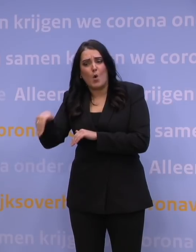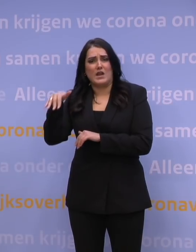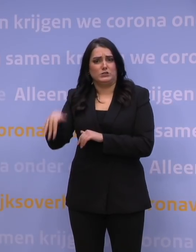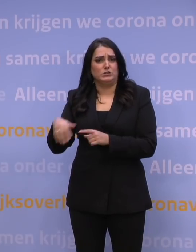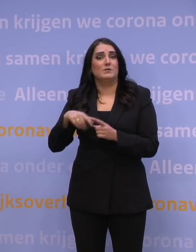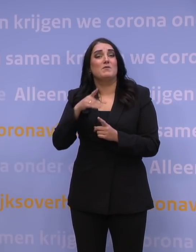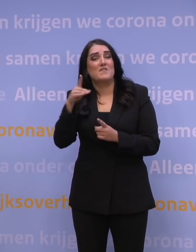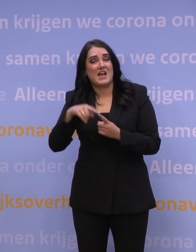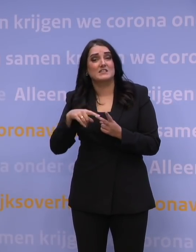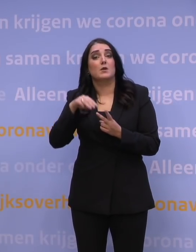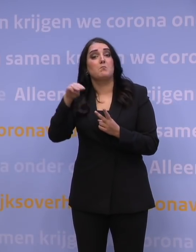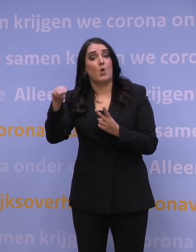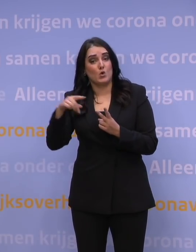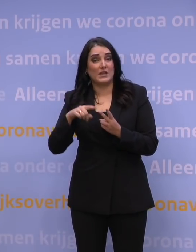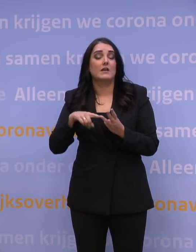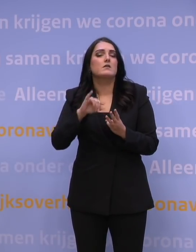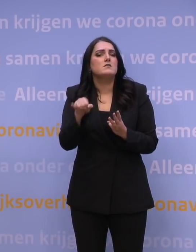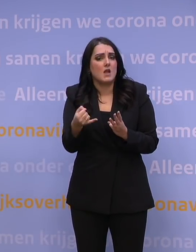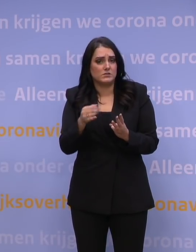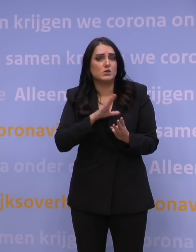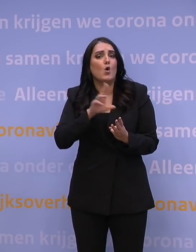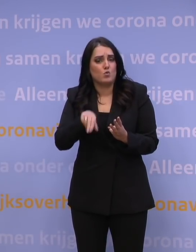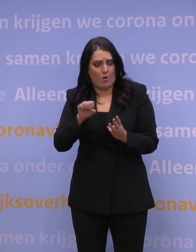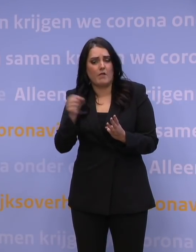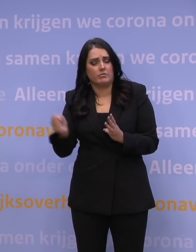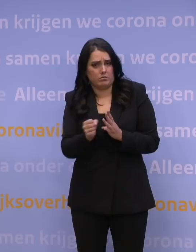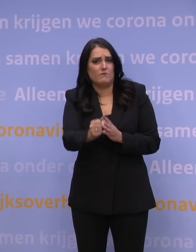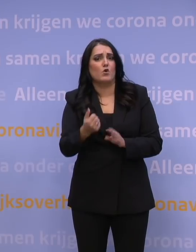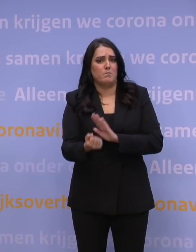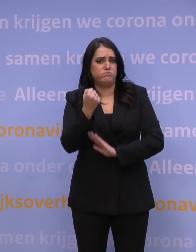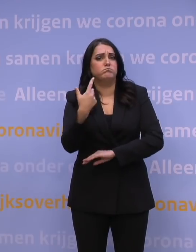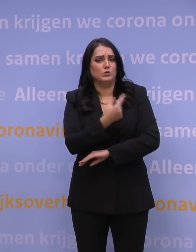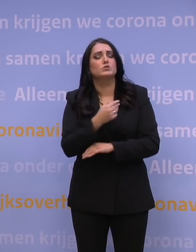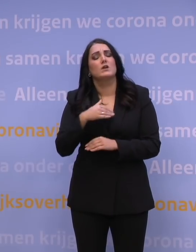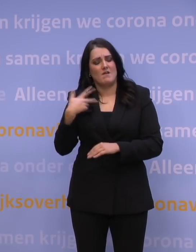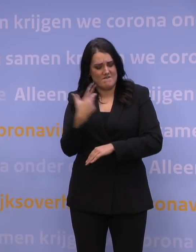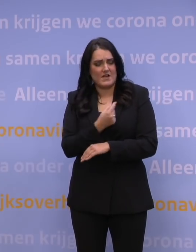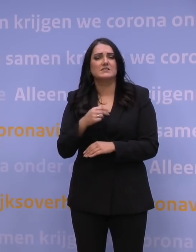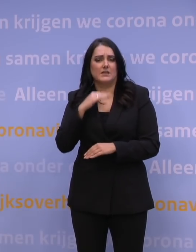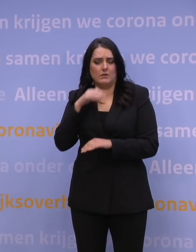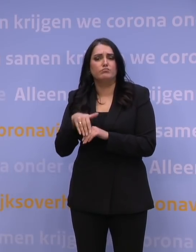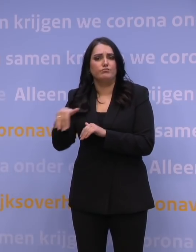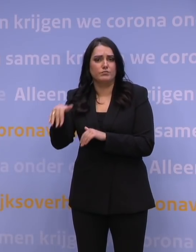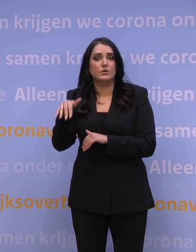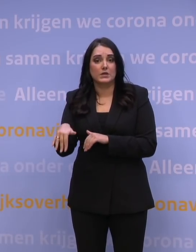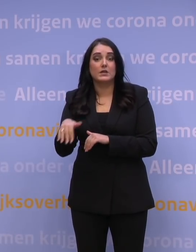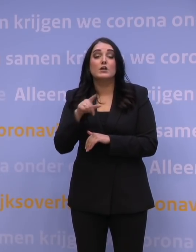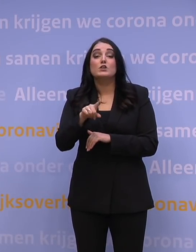We hebben daarnaast mogelijkerwijs nog Janssen in te zetten ook als booster. Dus er zijn veel vaccins voorhanden. Dus vaccins is niet een remmende factor.